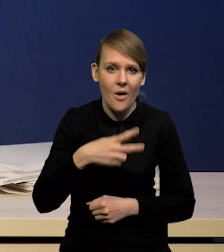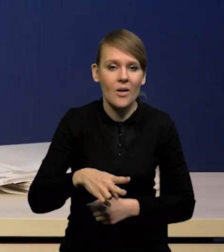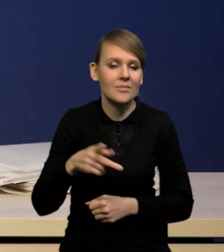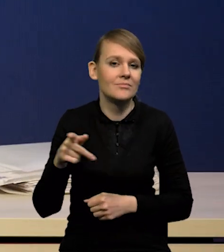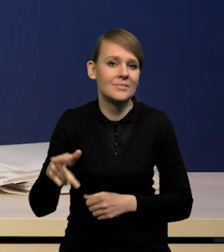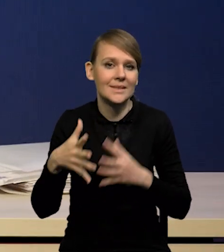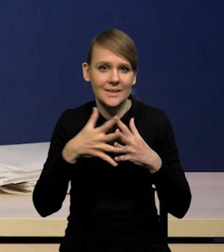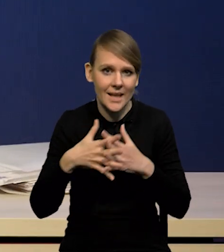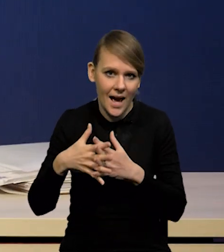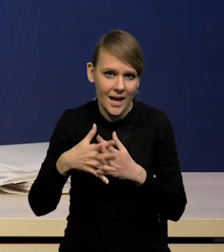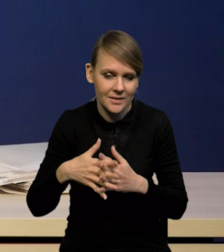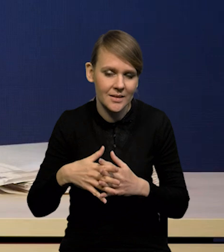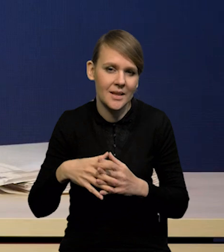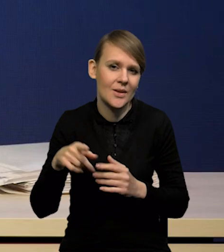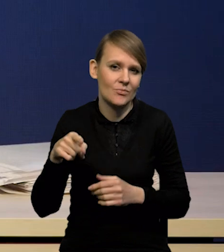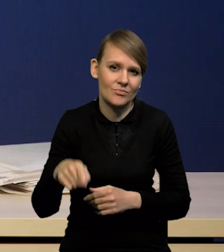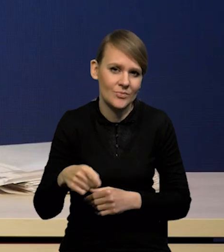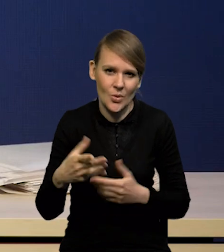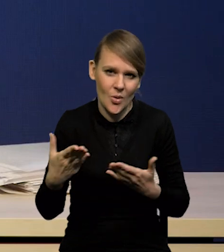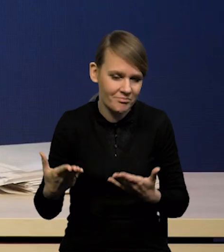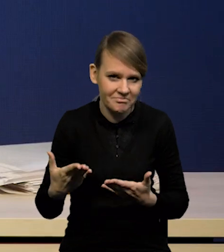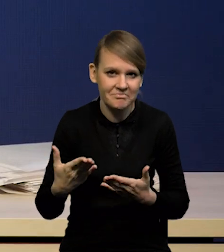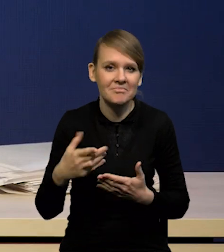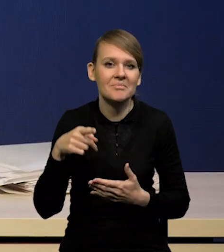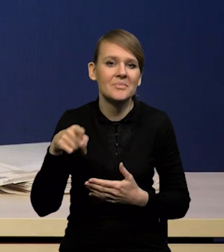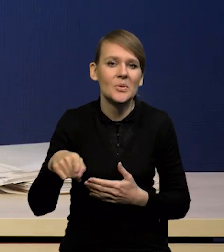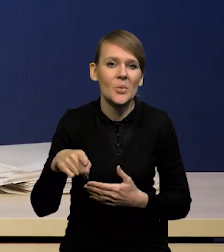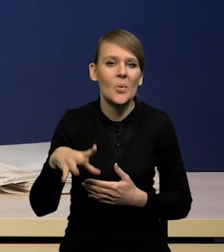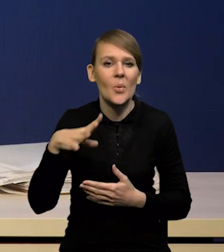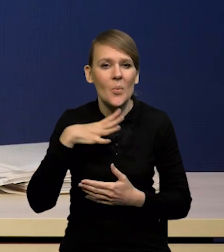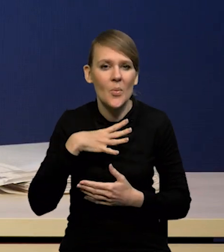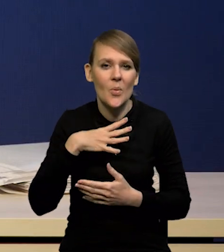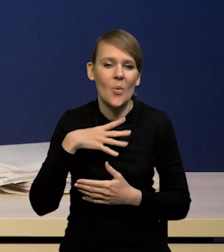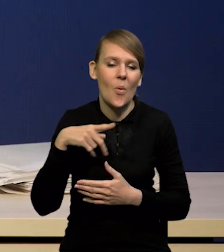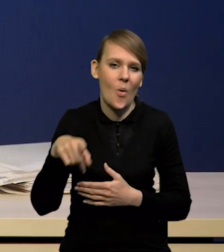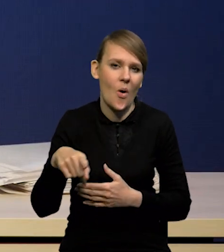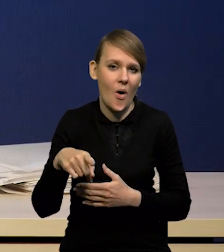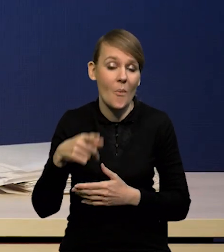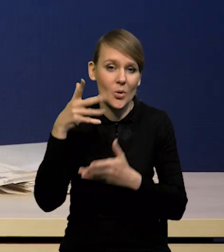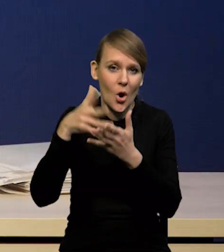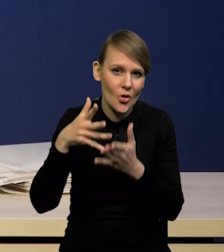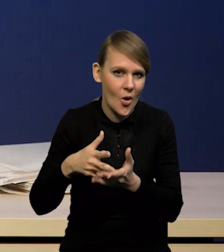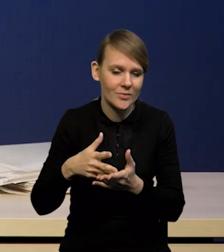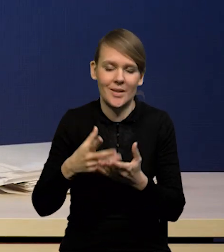Na to na pewno też wpłynęło opanowanie kryzysu gazowego, zwłaszcza w Niemczech,